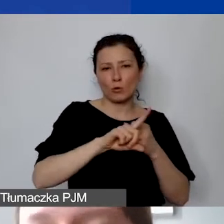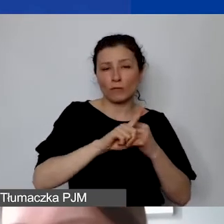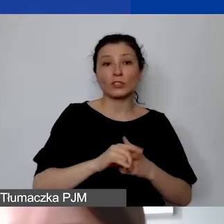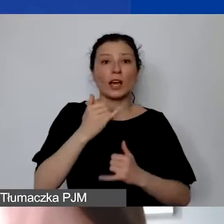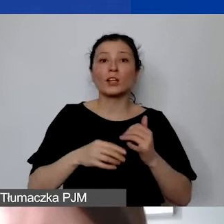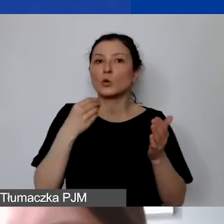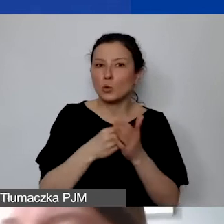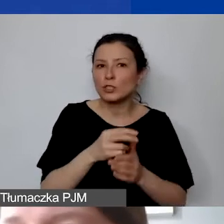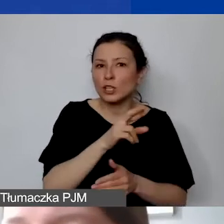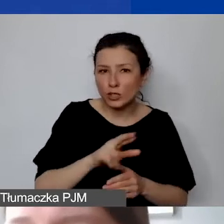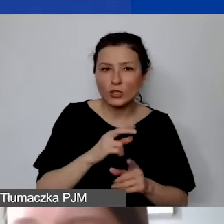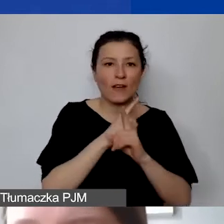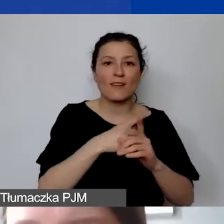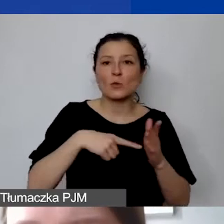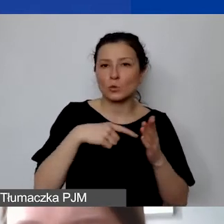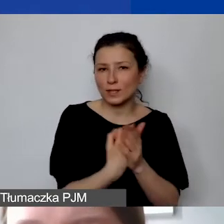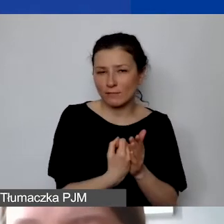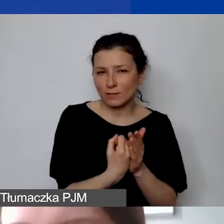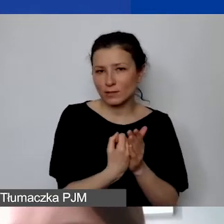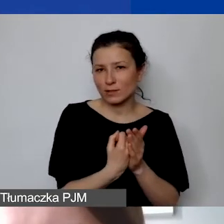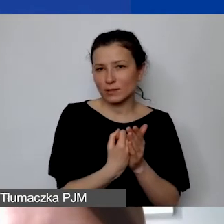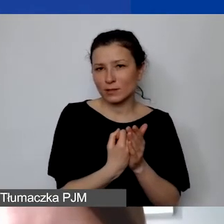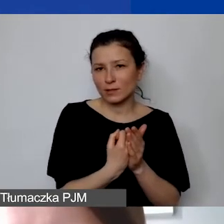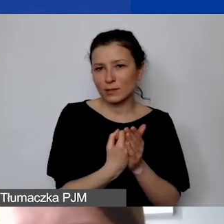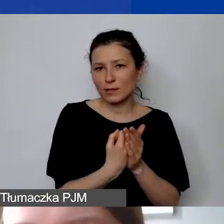zgodnie z ustawą o ordynacji podatkowej